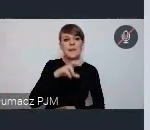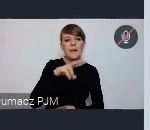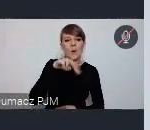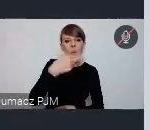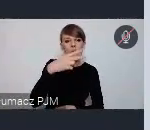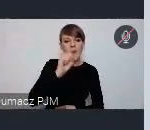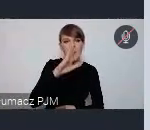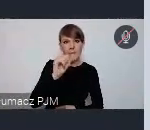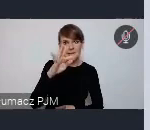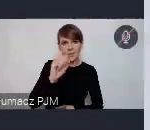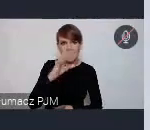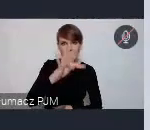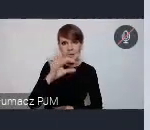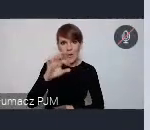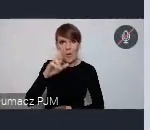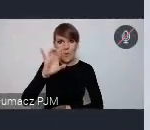mamy też zakładkę na obserwatorium